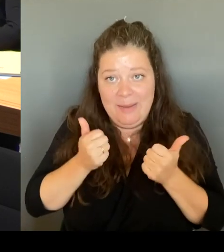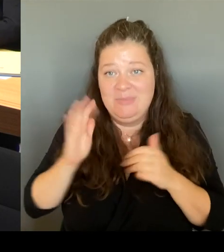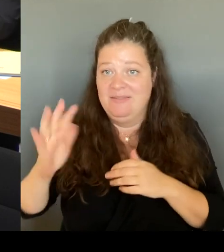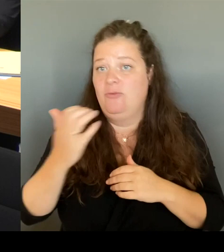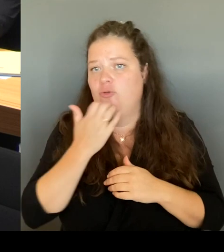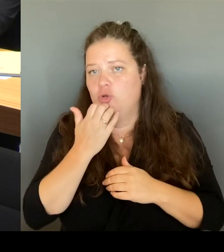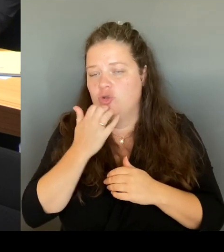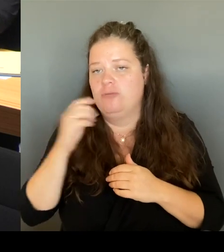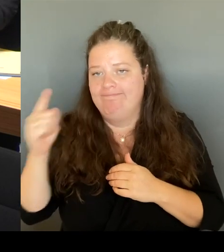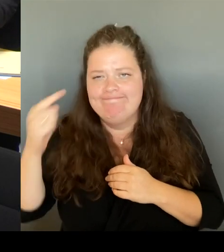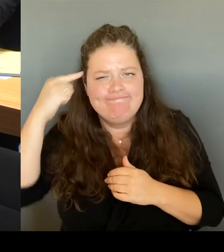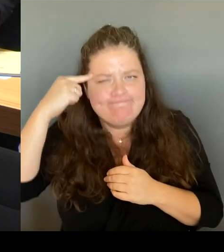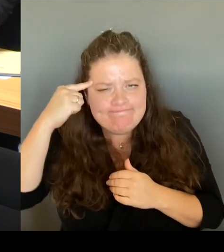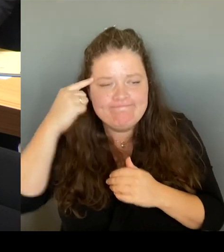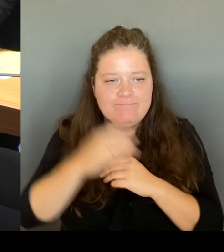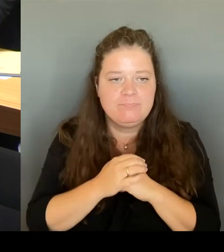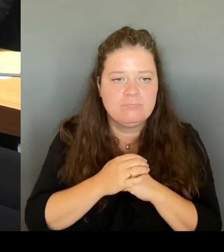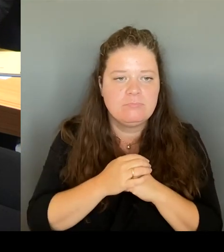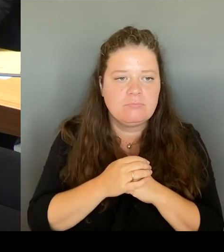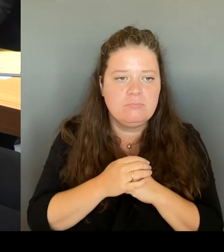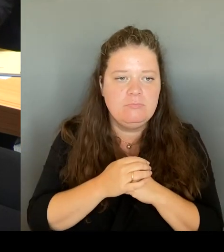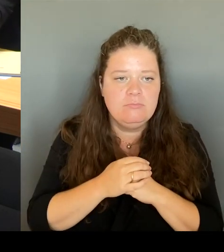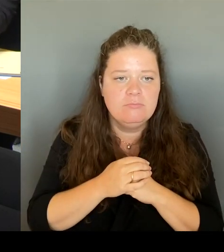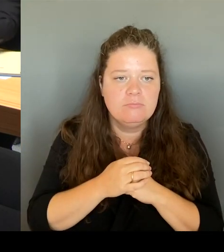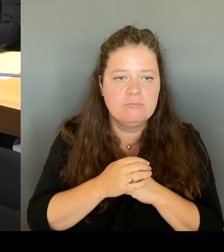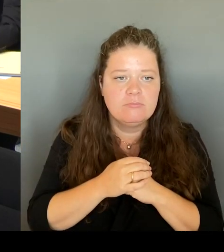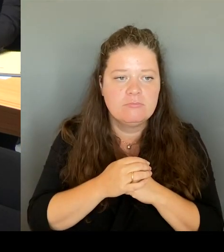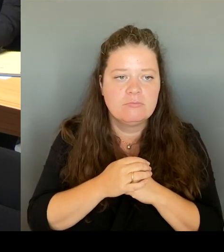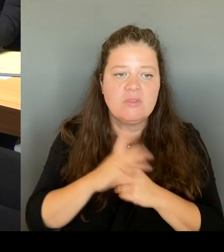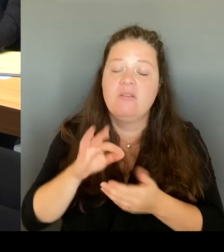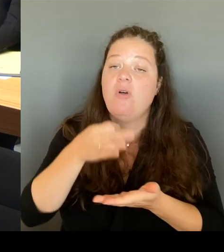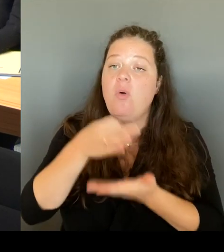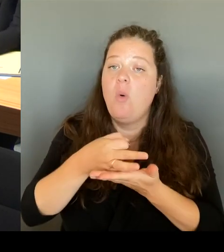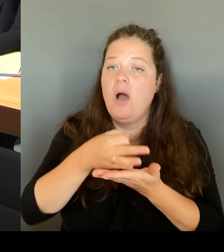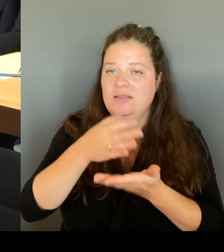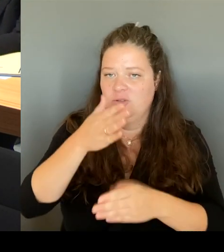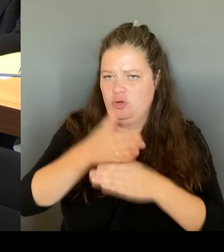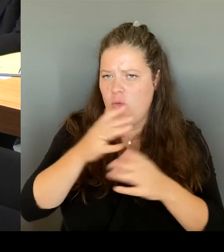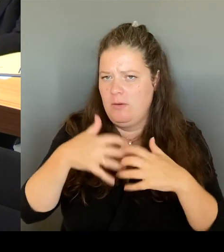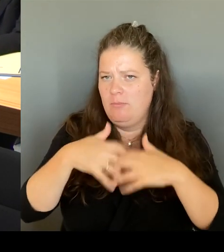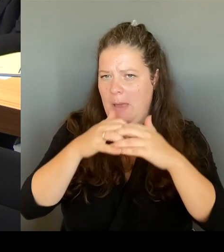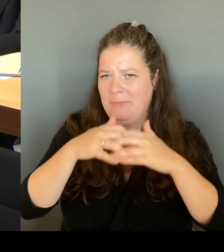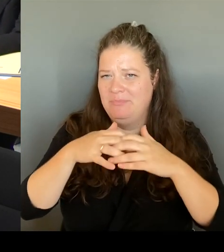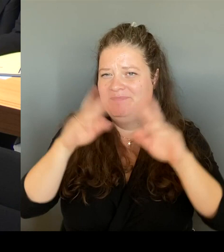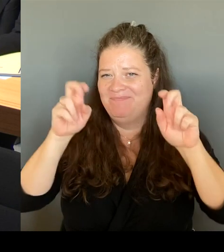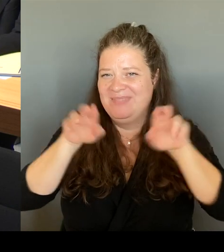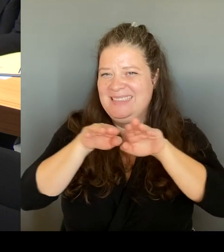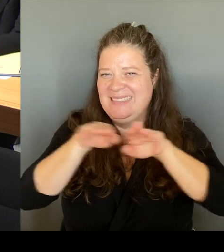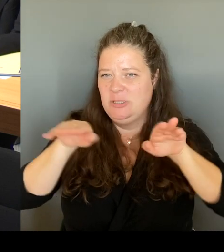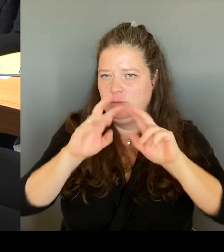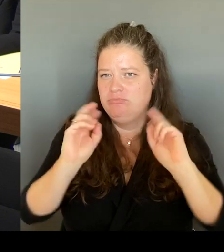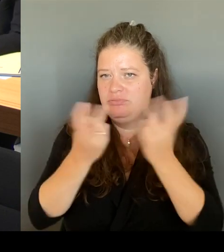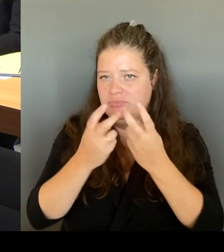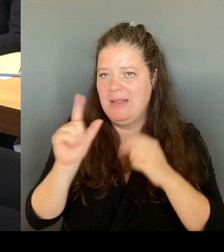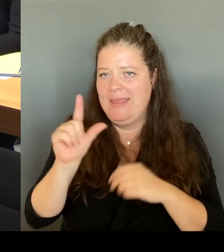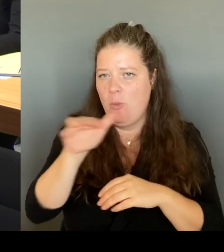Wir haben auch die Praktikerrunde. Dort können Anwohnerinnen und Anwohner ihre Probleme vorstellen.